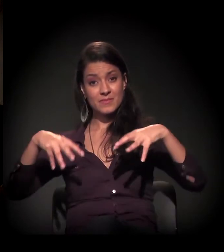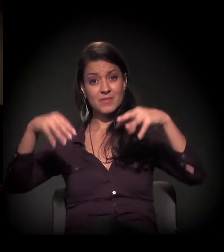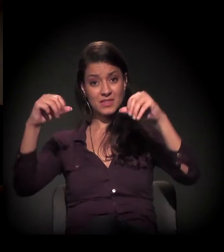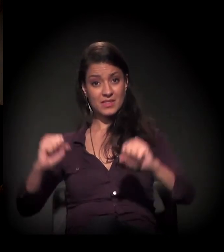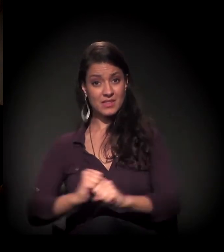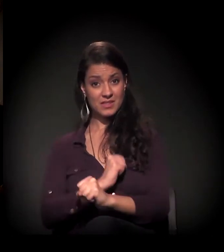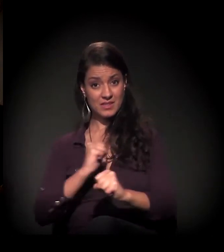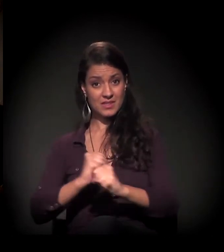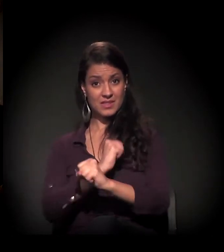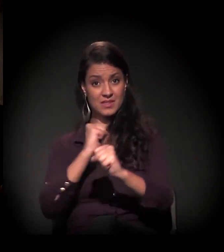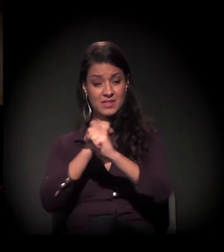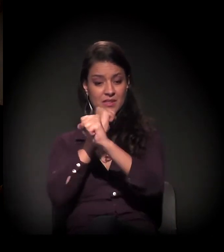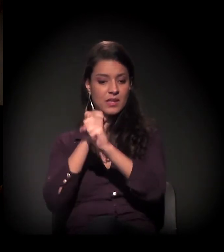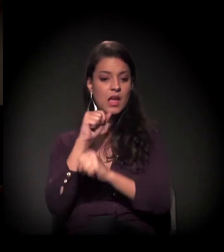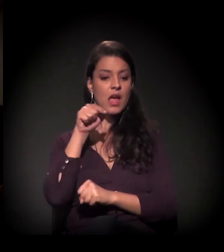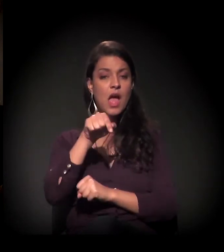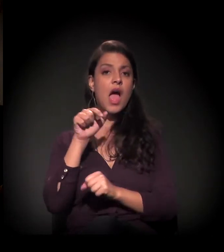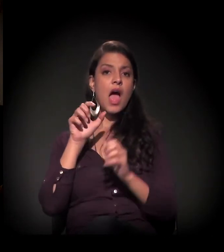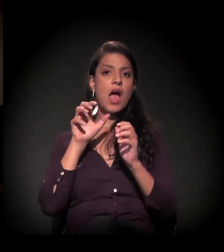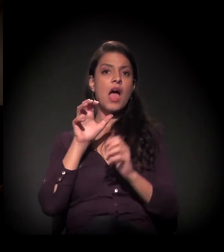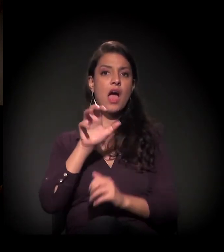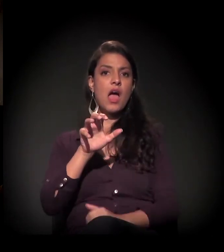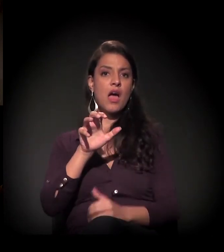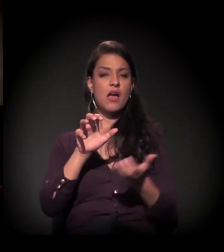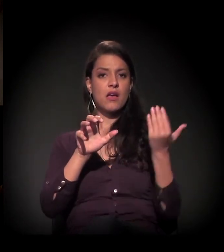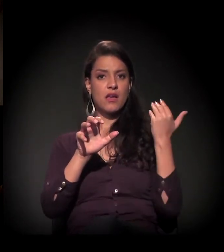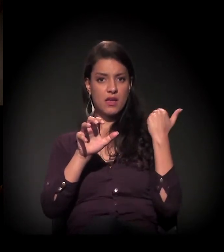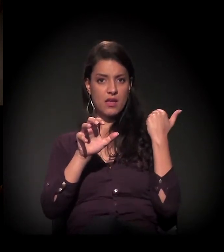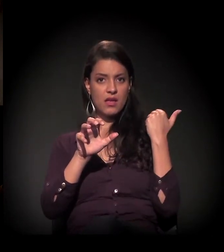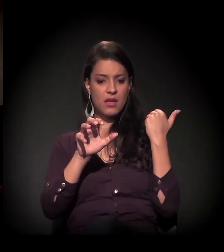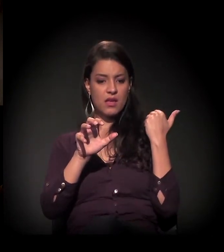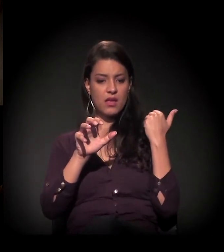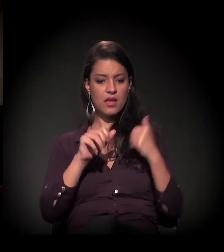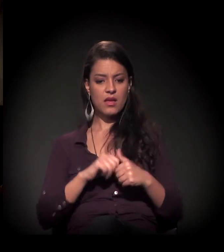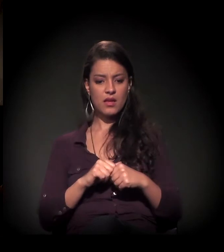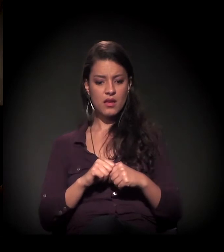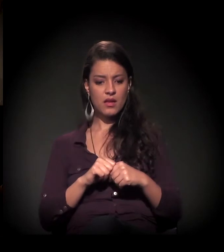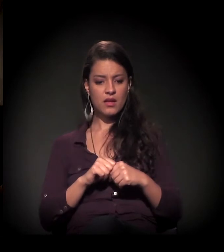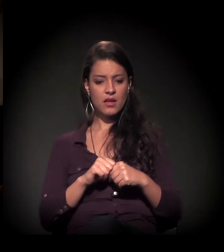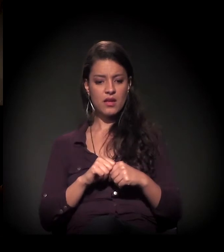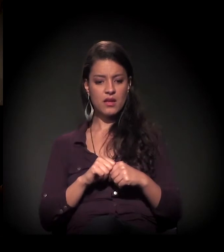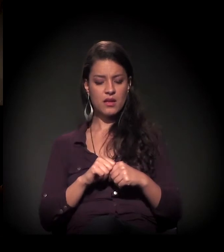Vou mostrar um pouco de foto aqui: esta é ele como estava antes. Com o restauro do castelinho,